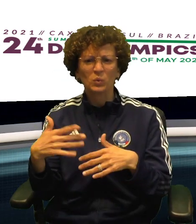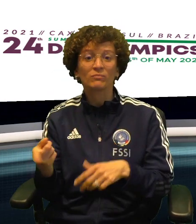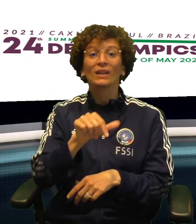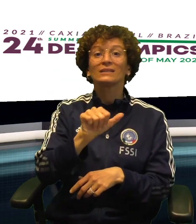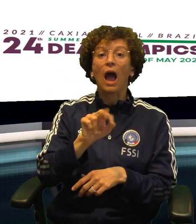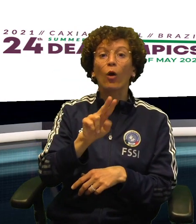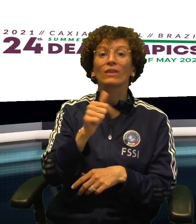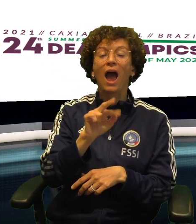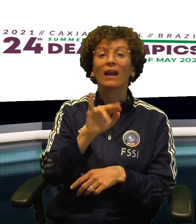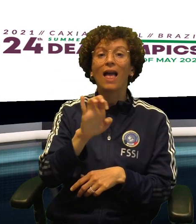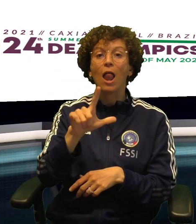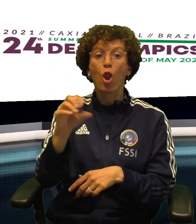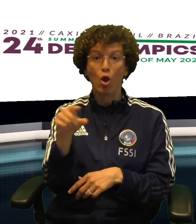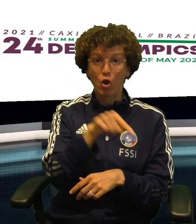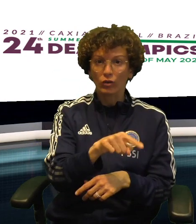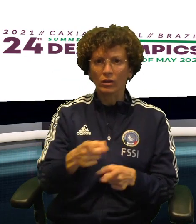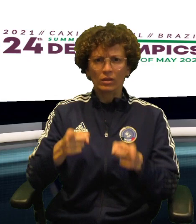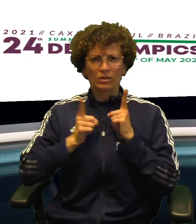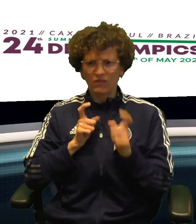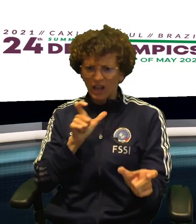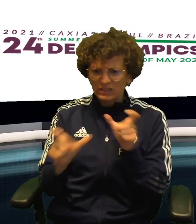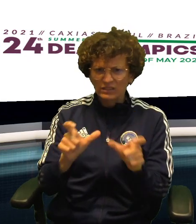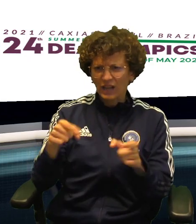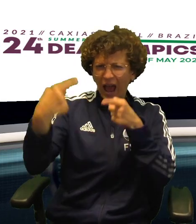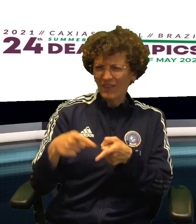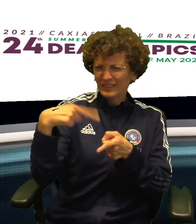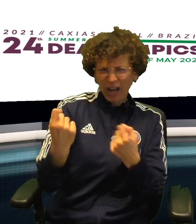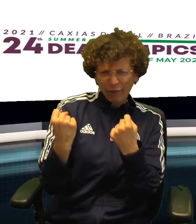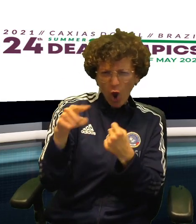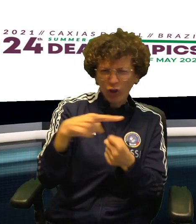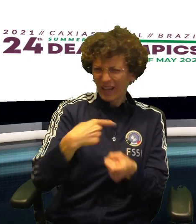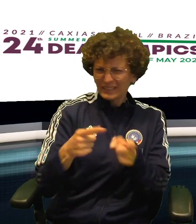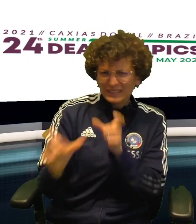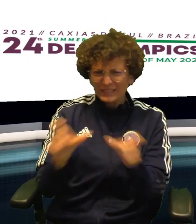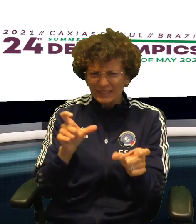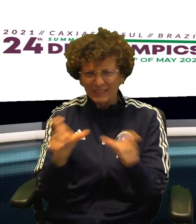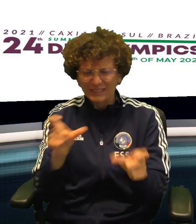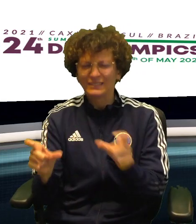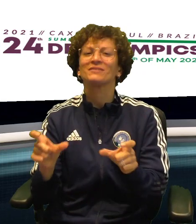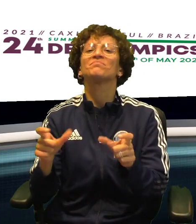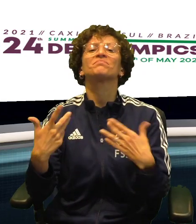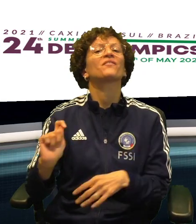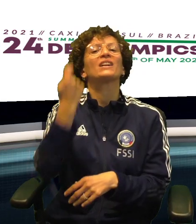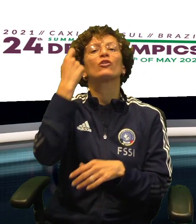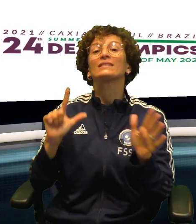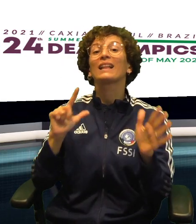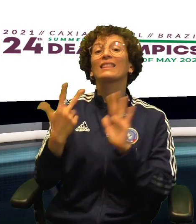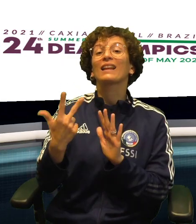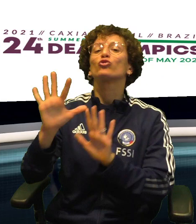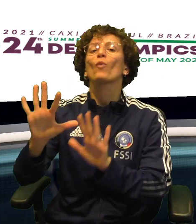OTTIMA PARTITA DI NOEMI VIANA MENTRE SAUTARIELLO SI E' SPESA IN DIFESA